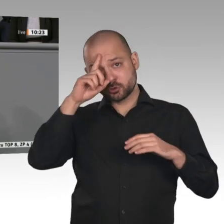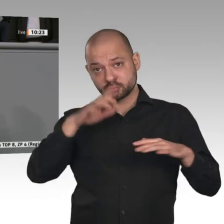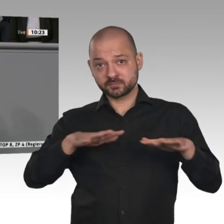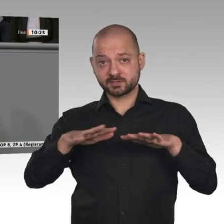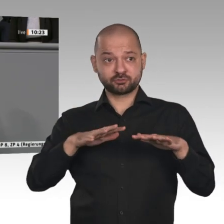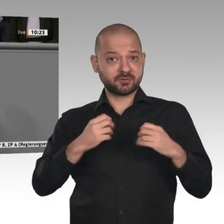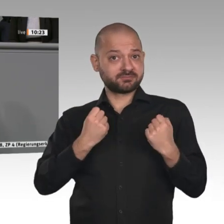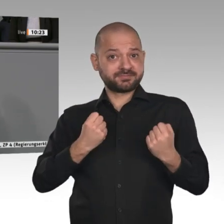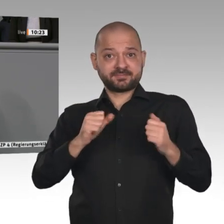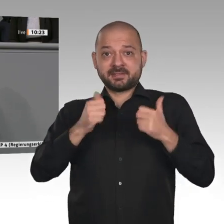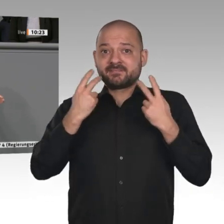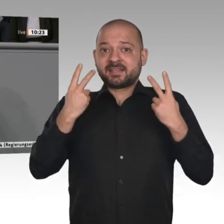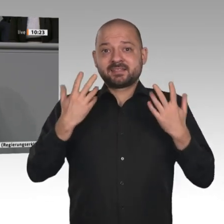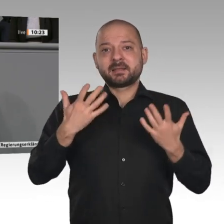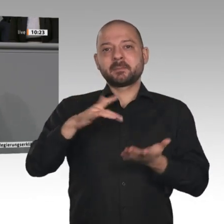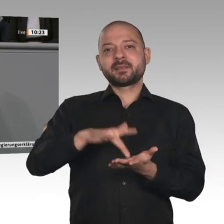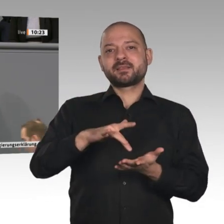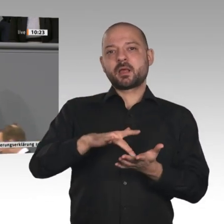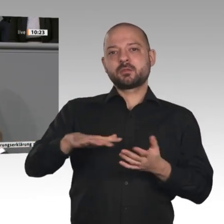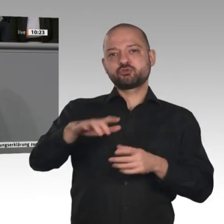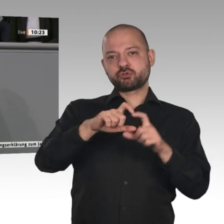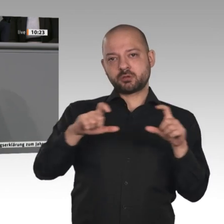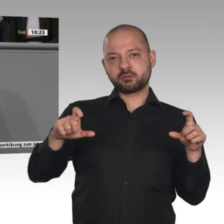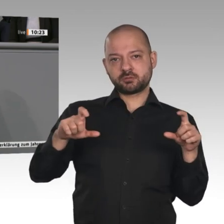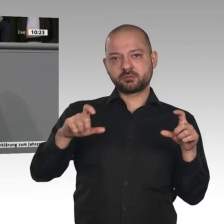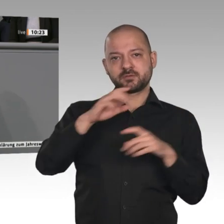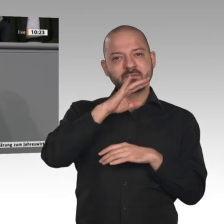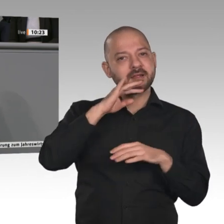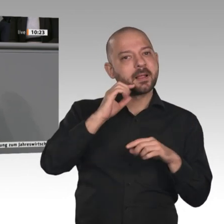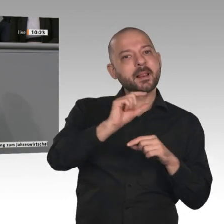Unternehmen finden sich oft in den ländlichen Räumen des Landes. Das muss man an dieser